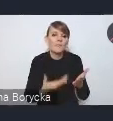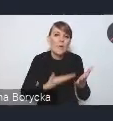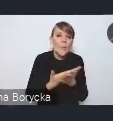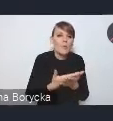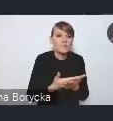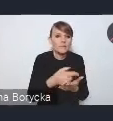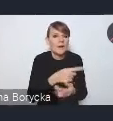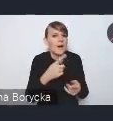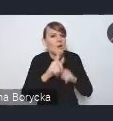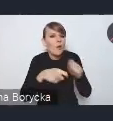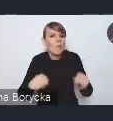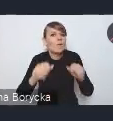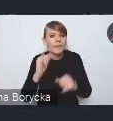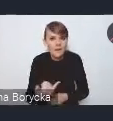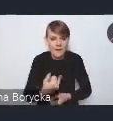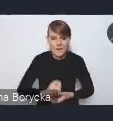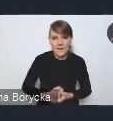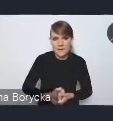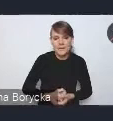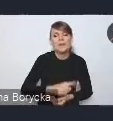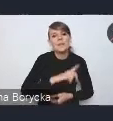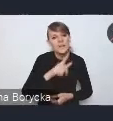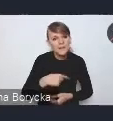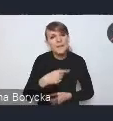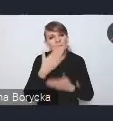wskazujemy przede wszystkim na potrzebę zmian w planowaniu przestrzennym